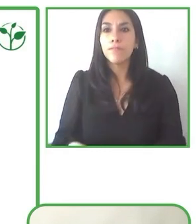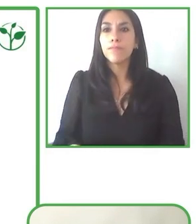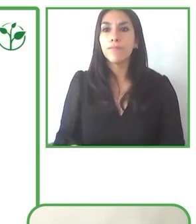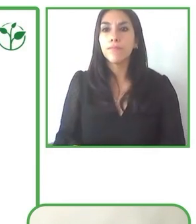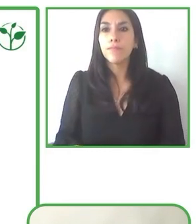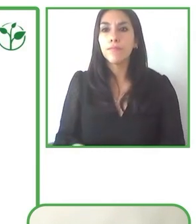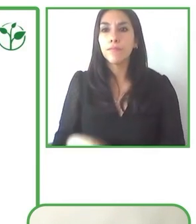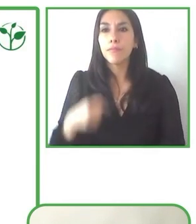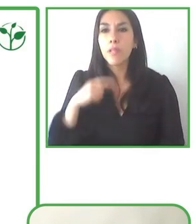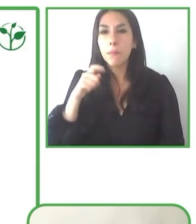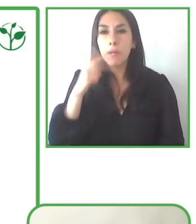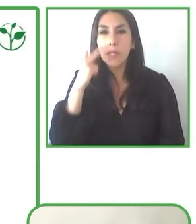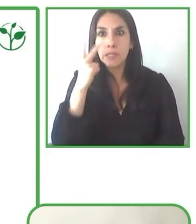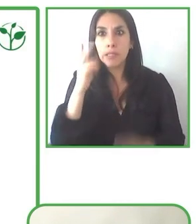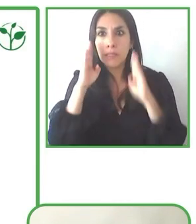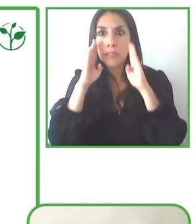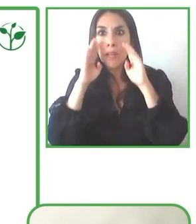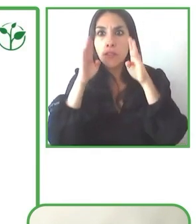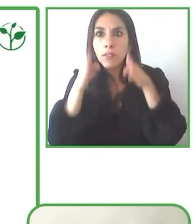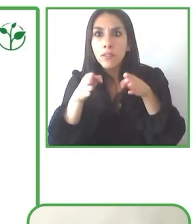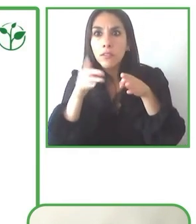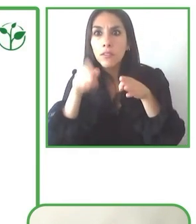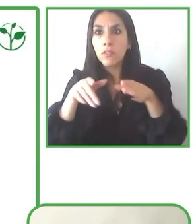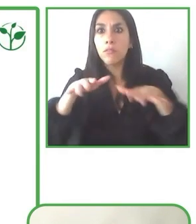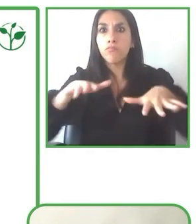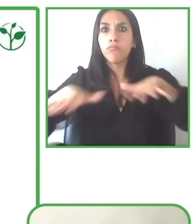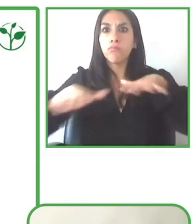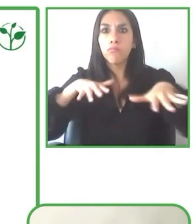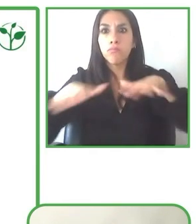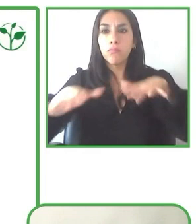tour para que se pueda compartir esta información de primera mano.